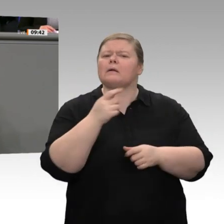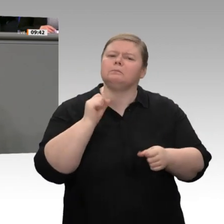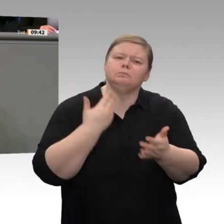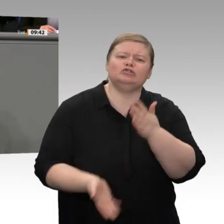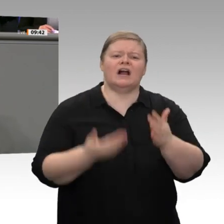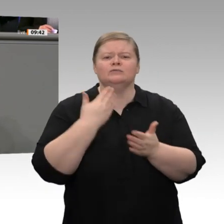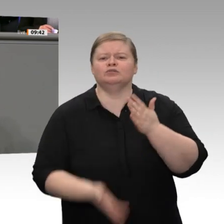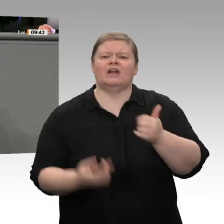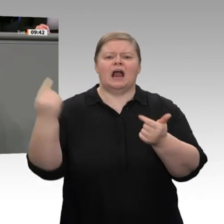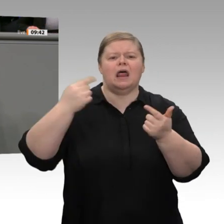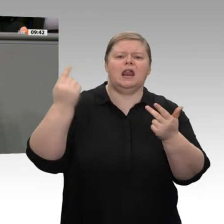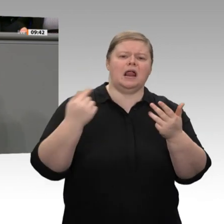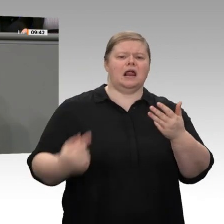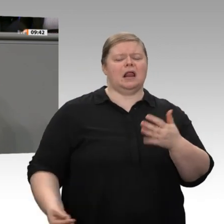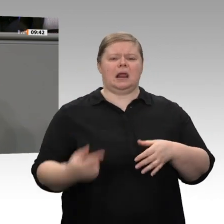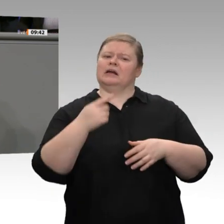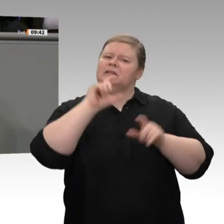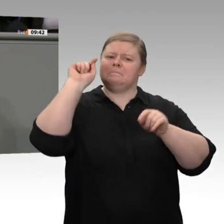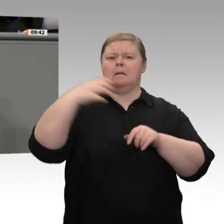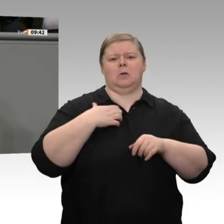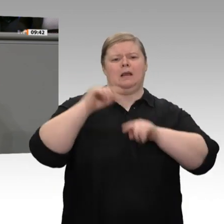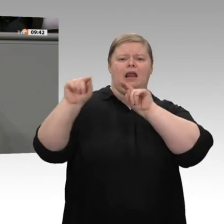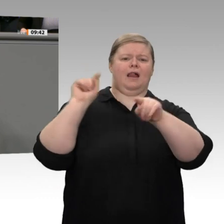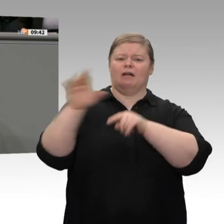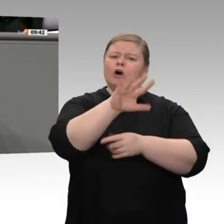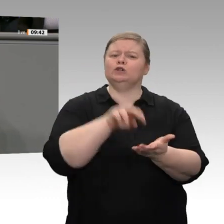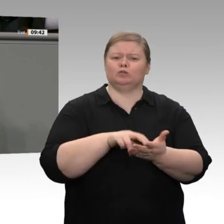Arbeitszeiterfassung bräuchten, ehe Sie die Dokumentation des Mindestlohns zu Ihrem